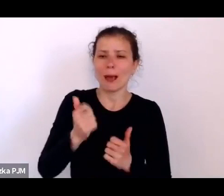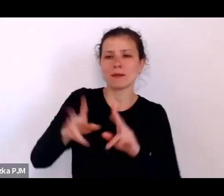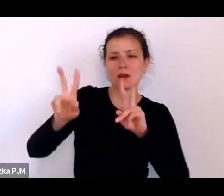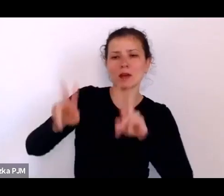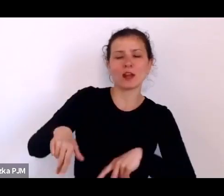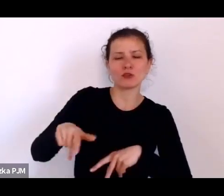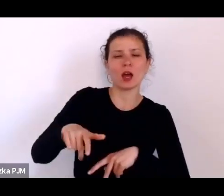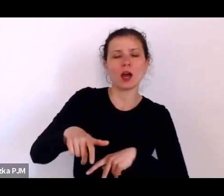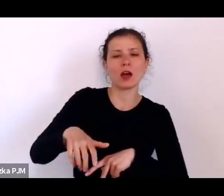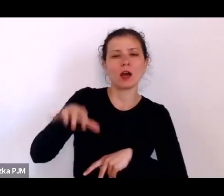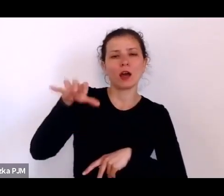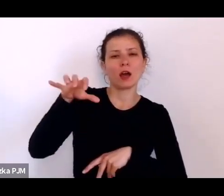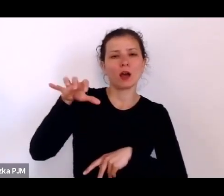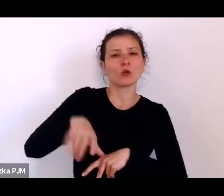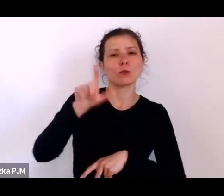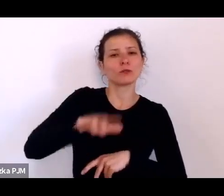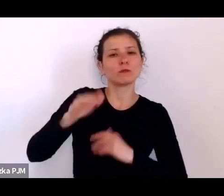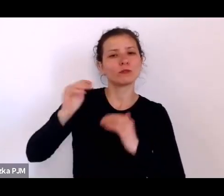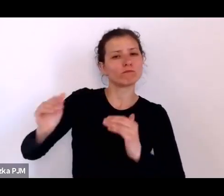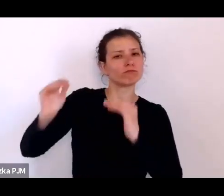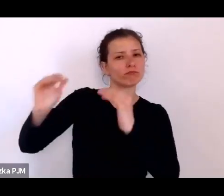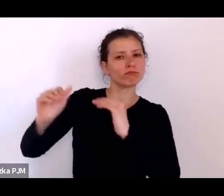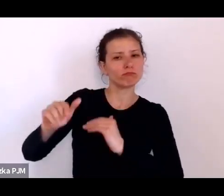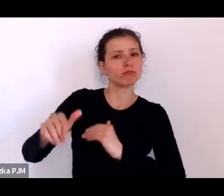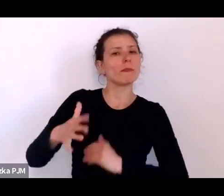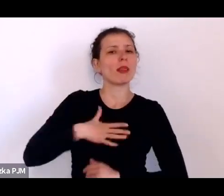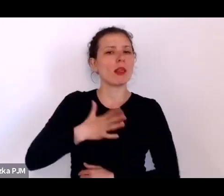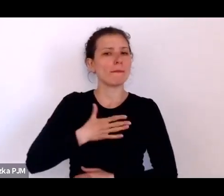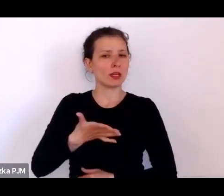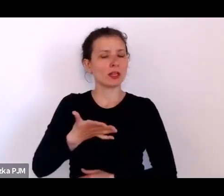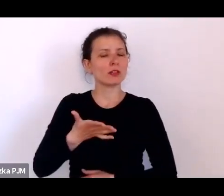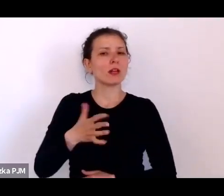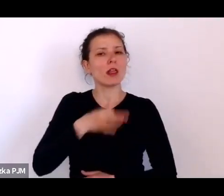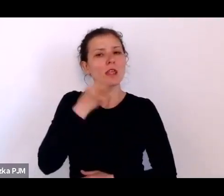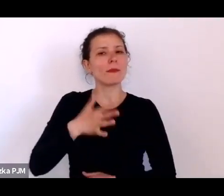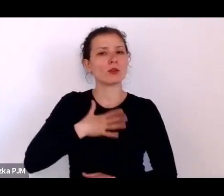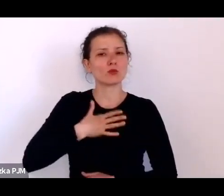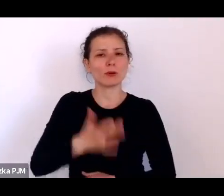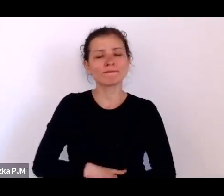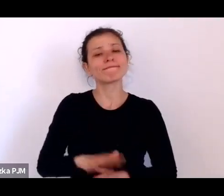No tak, to jest ten typ negatywny prawda.